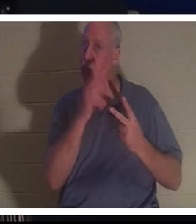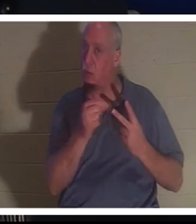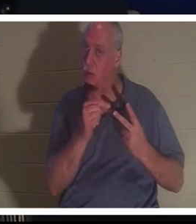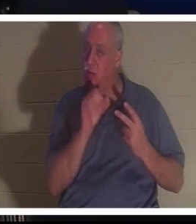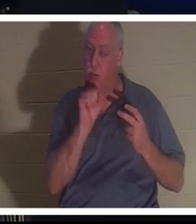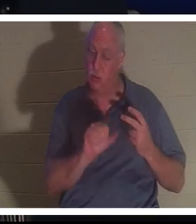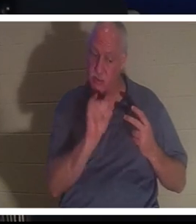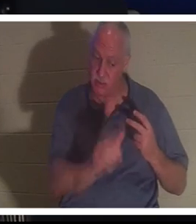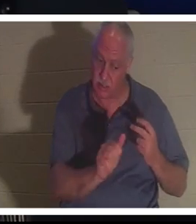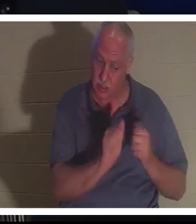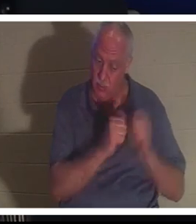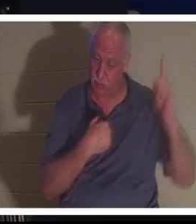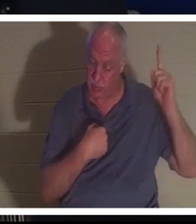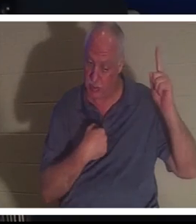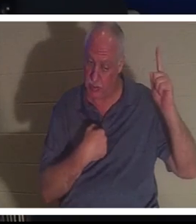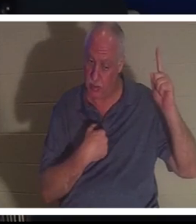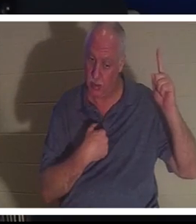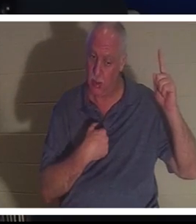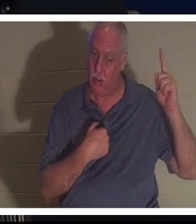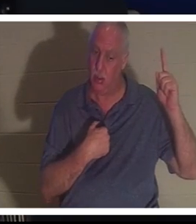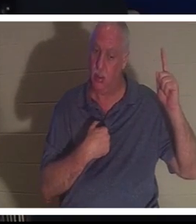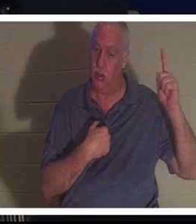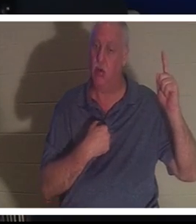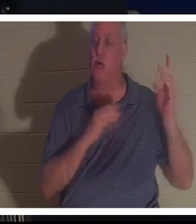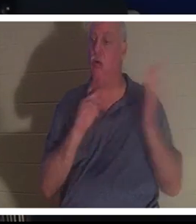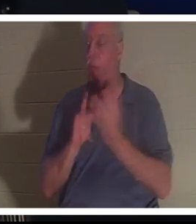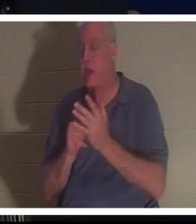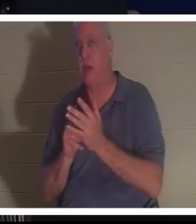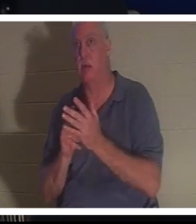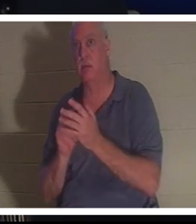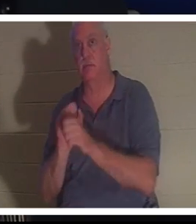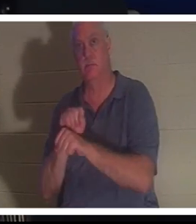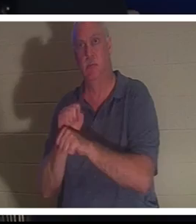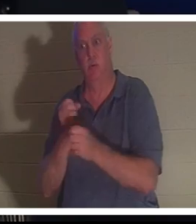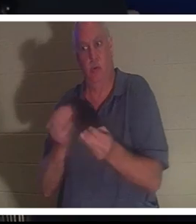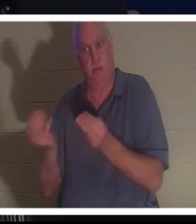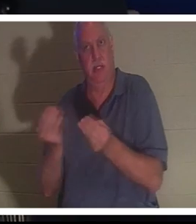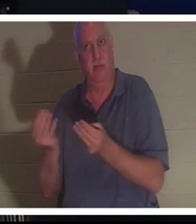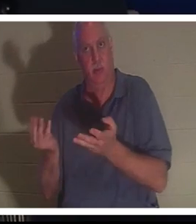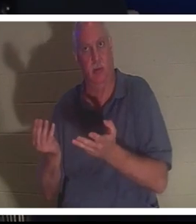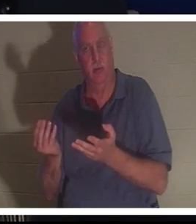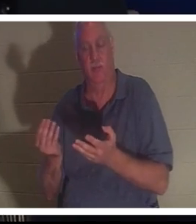मेरे साथ रह सकती हो या तुम वह काम जारी रख सकती हो जो मैंने तुम्हें पृथ्वी पर सौंपा है। उसने कहा कि उसे